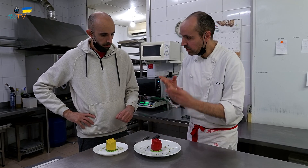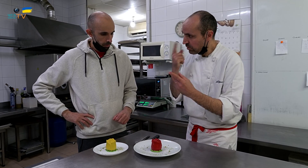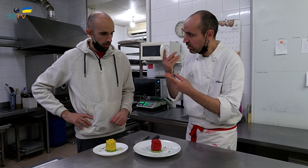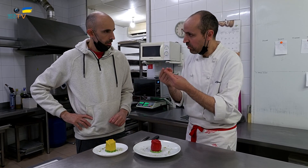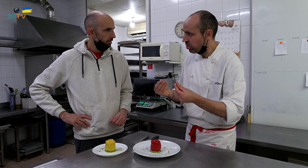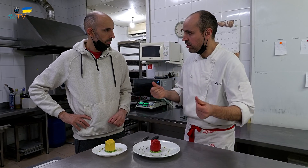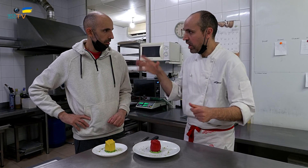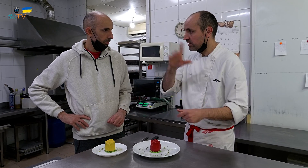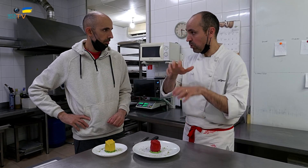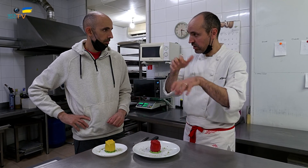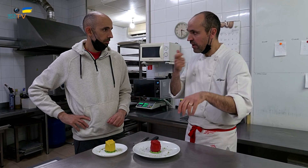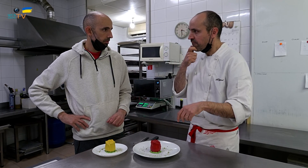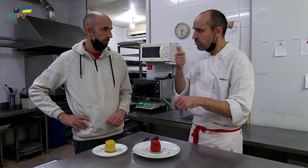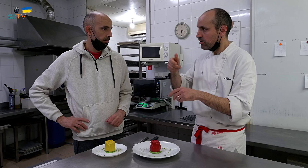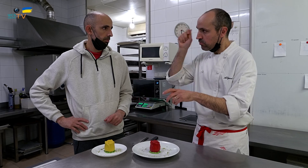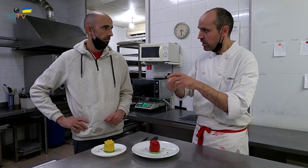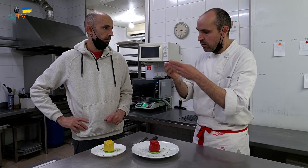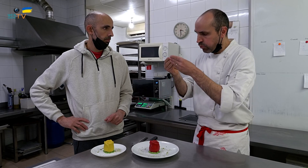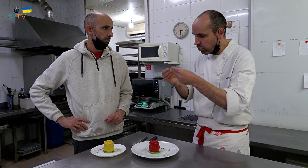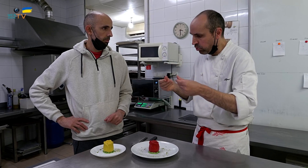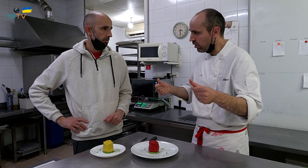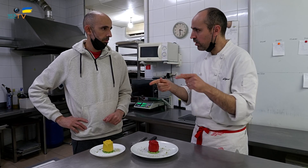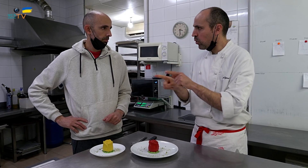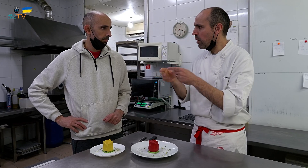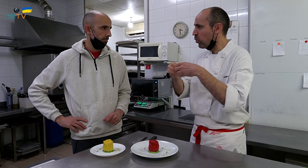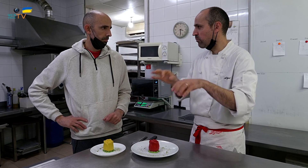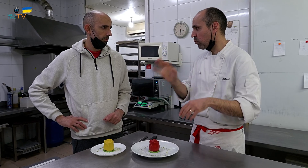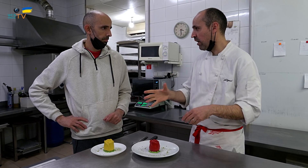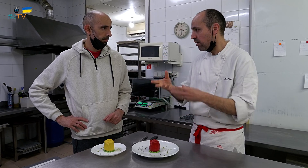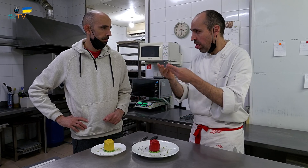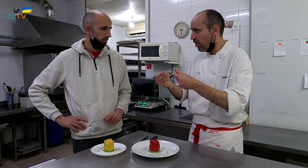Hay que mirar si se deshace. A la mayoría les gusta, echarlo encima y ver cómo se esparce lentamente, como el huevo cuando lo abres,